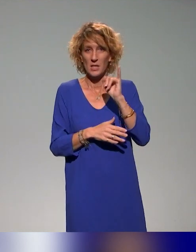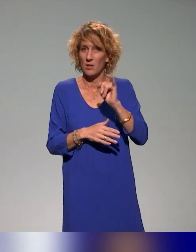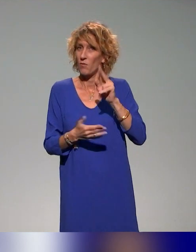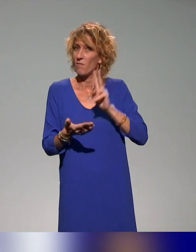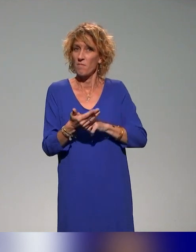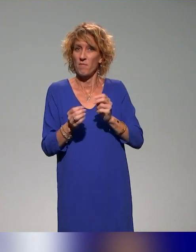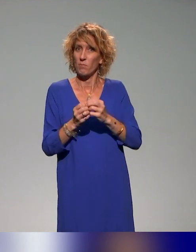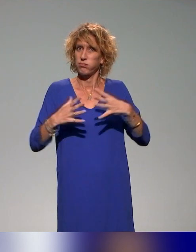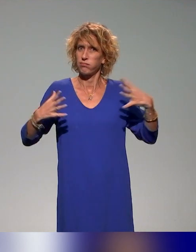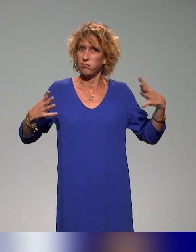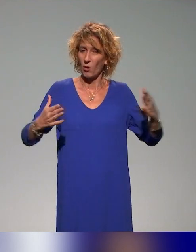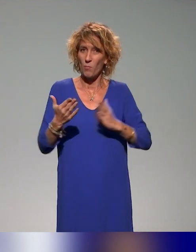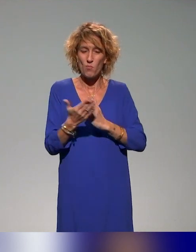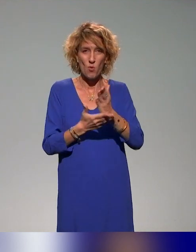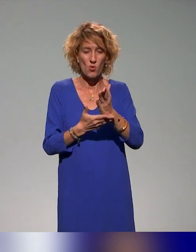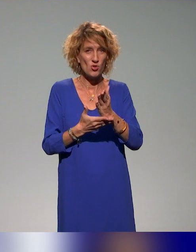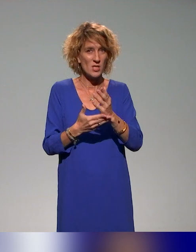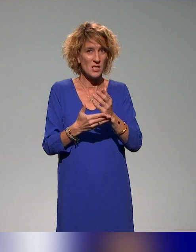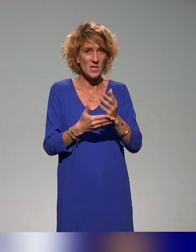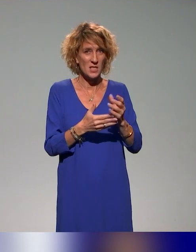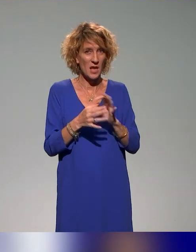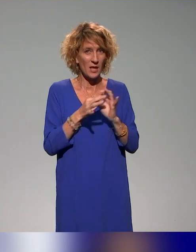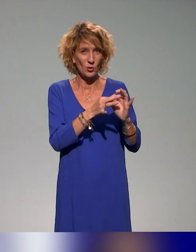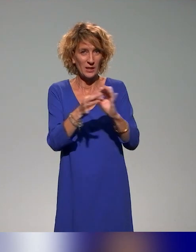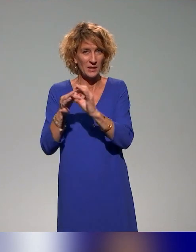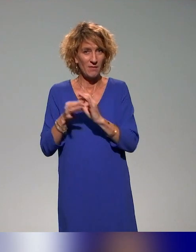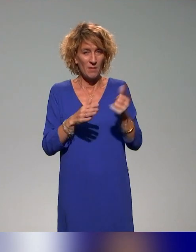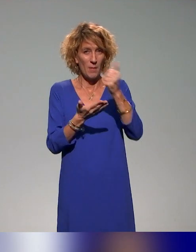et un projet collectif qui est financé par l'ANR France 2030,